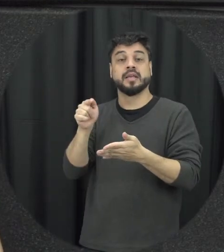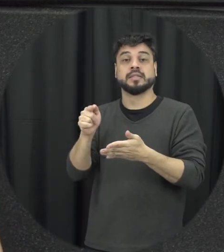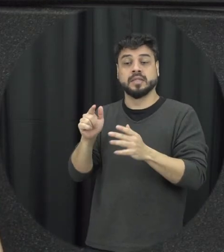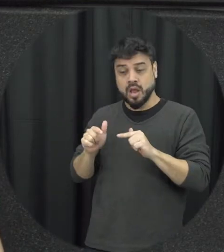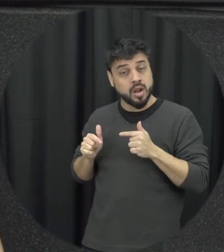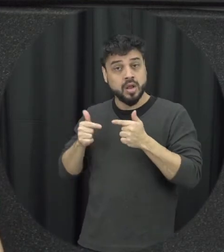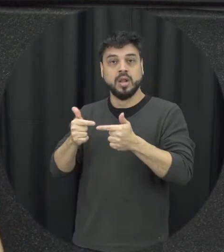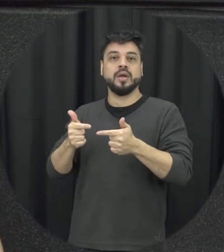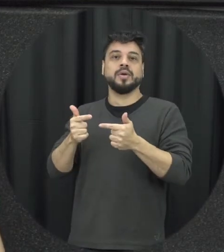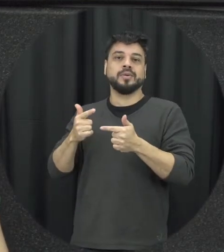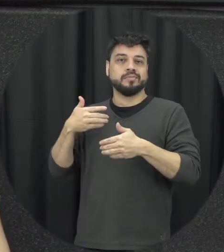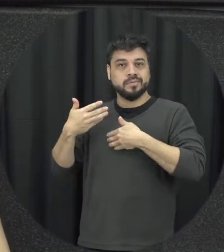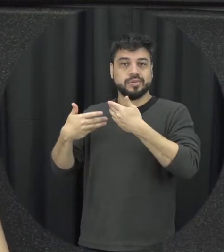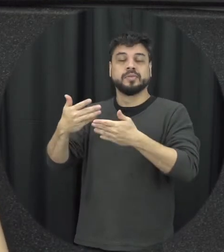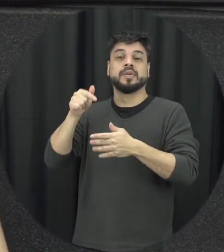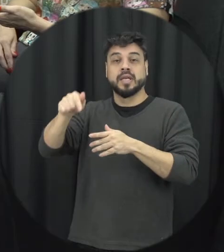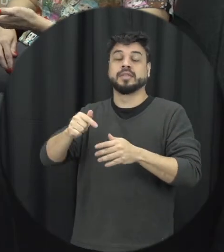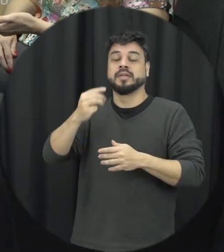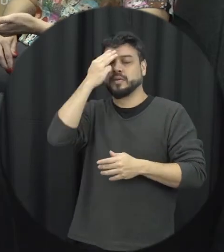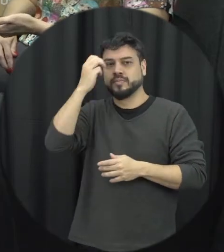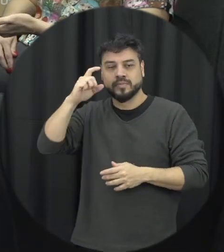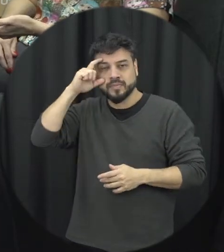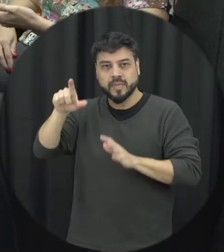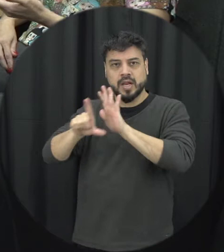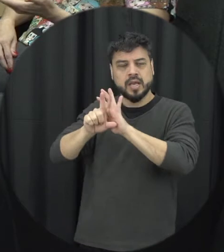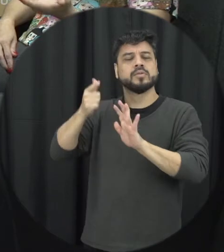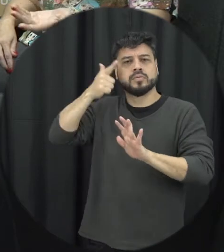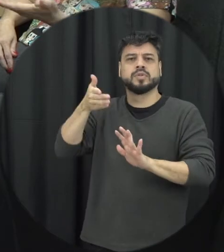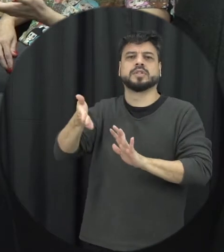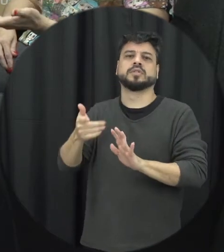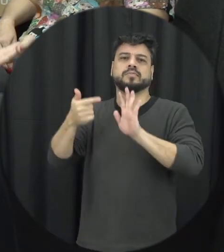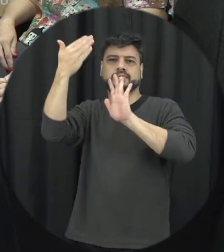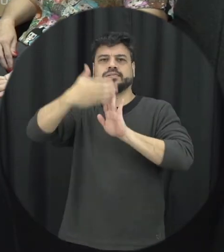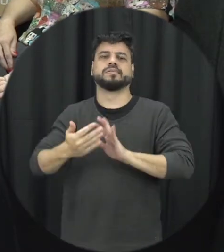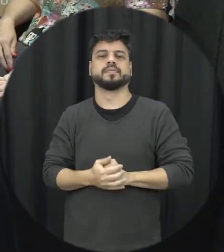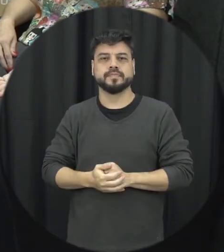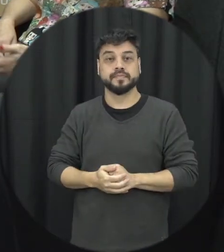for pensar a própria também tipificação penal da violência psicológica contra a mulher que eu mencionei